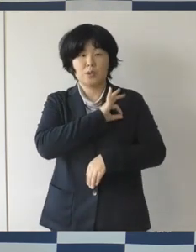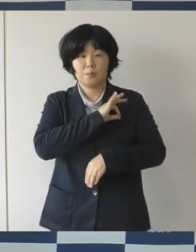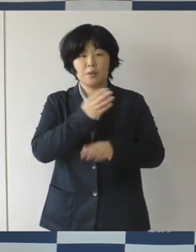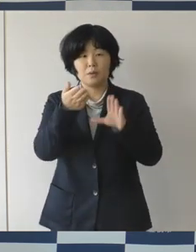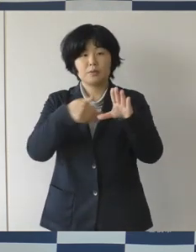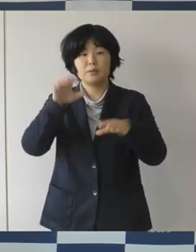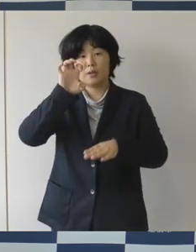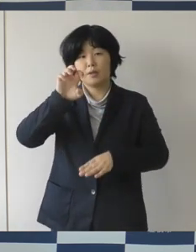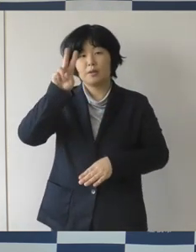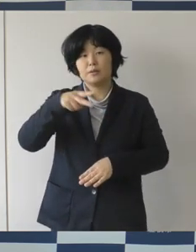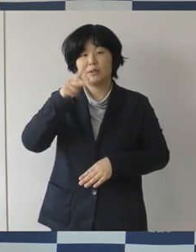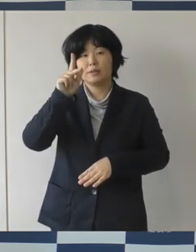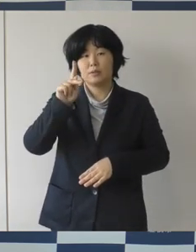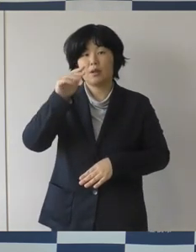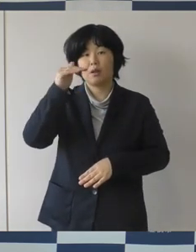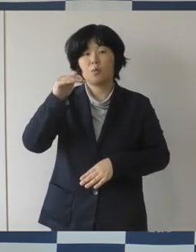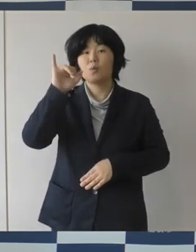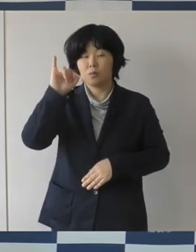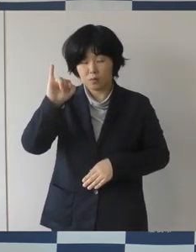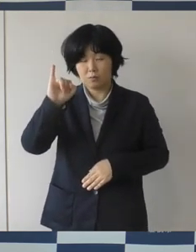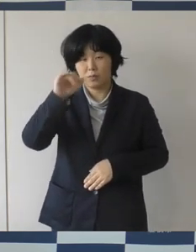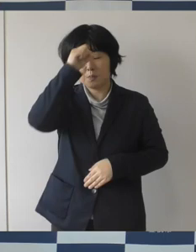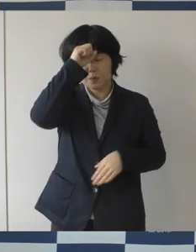本当に皆さん感動されたんじゃないかなと思います。